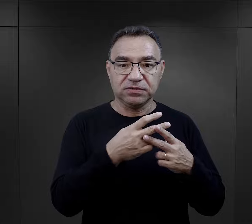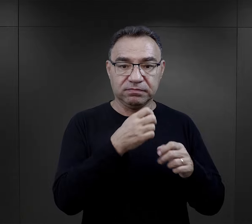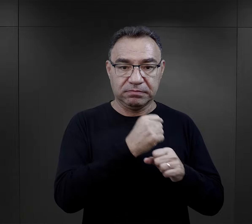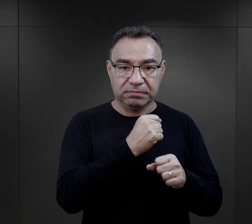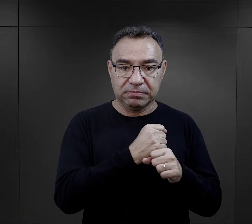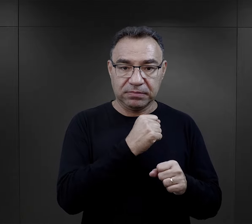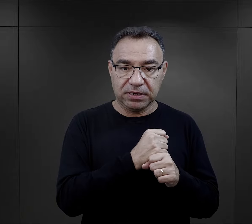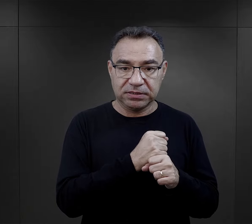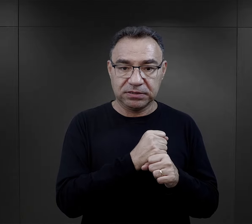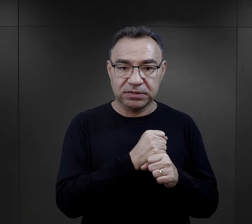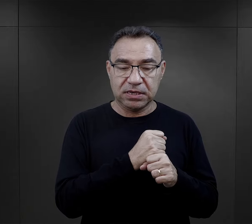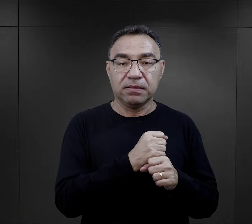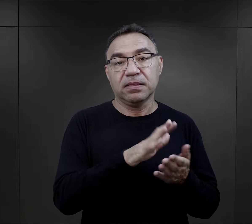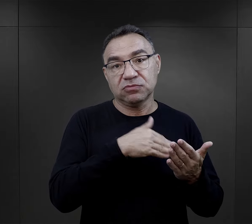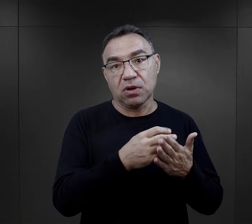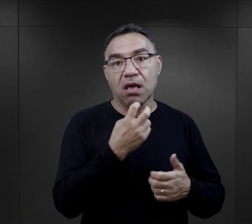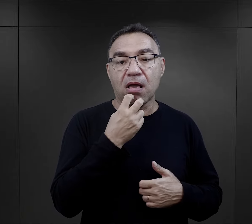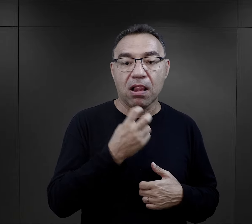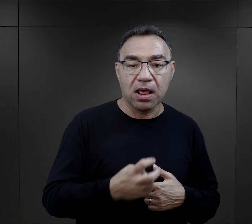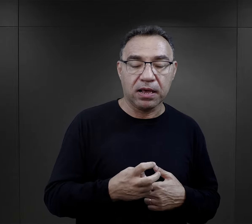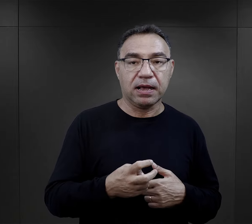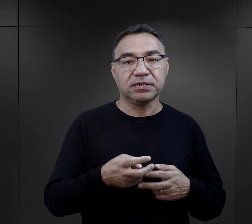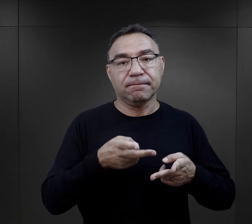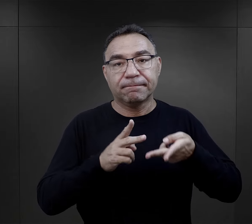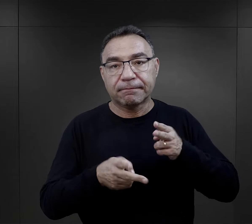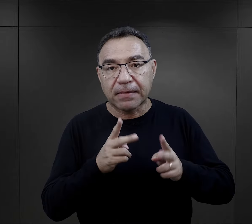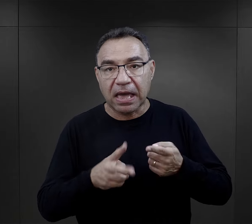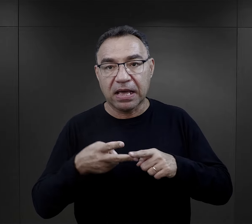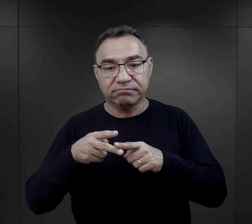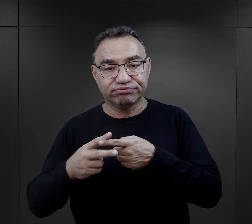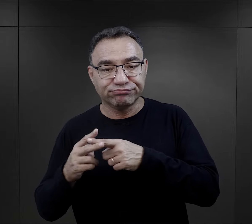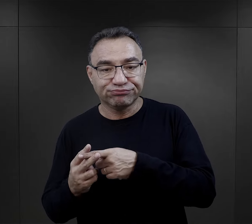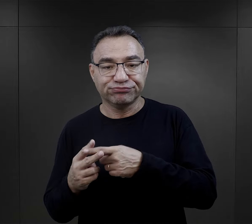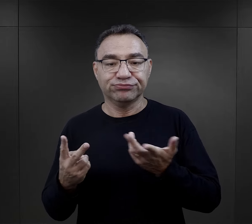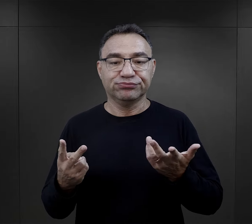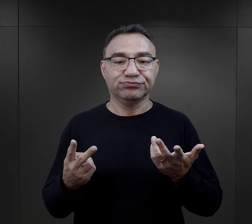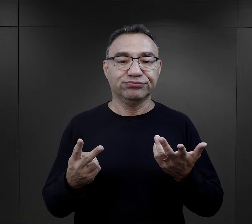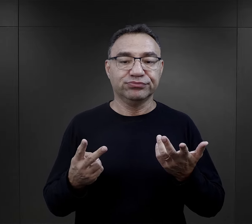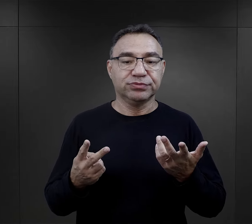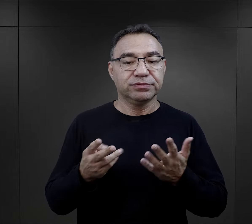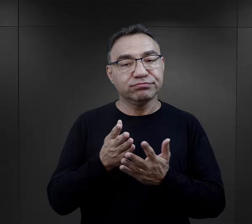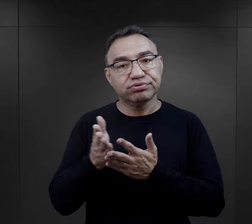dla więźniów wykonujących tę pracę, pracę właśnie elektryków, mechaników,